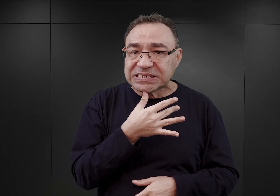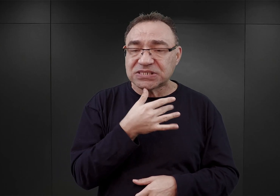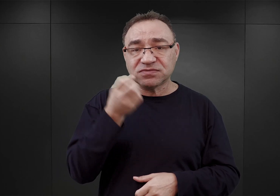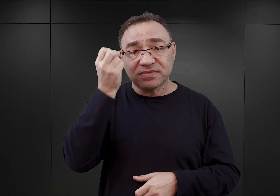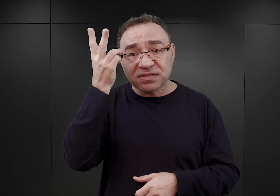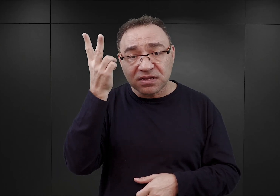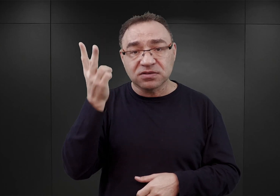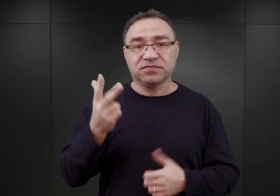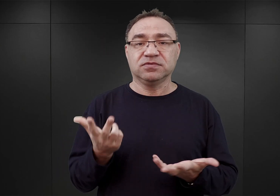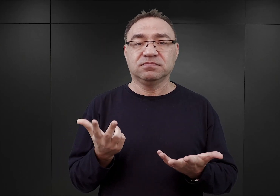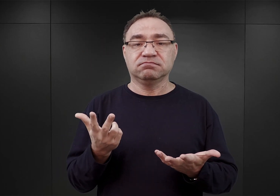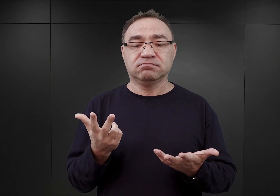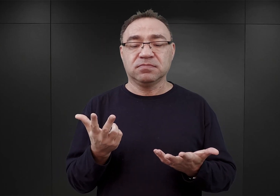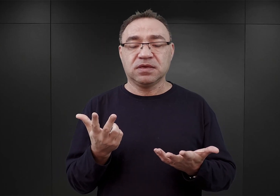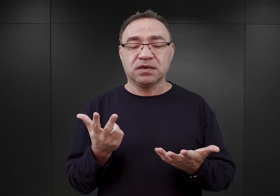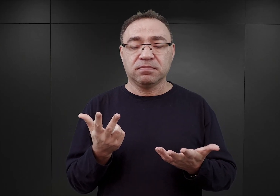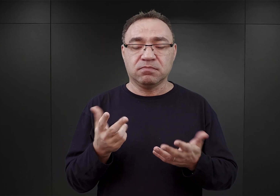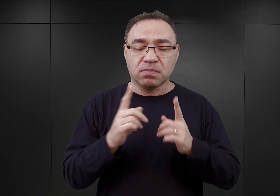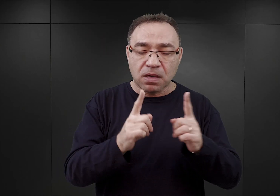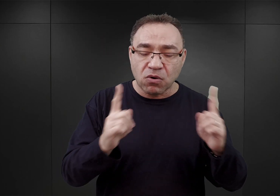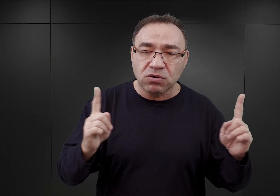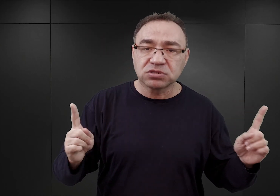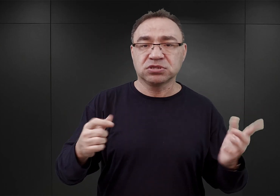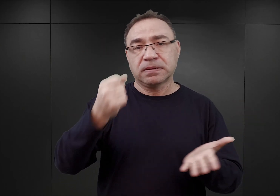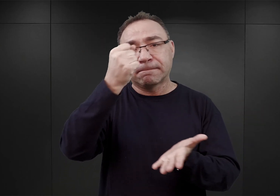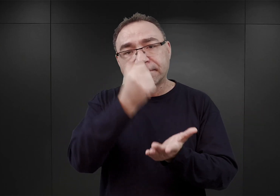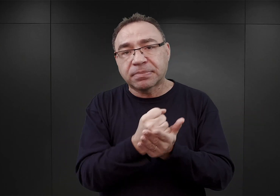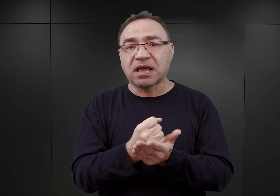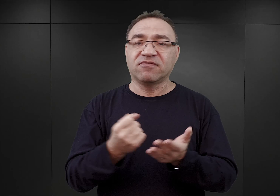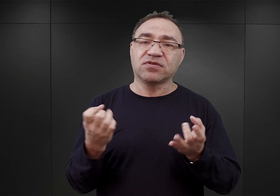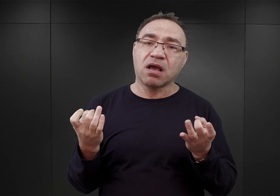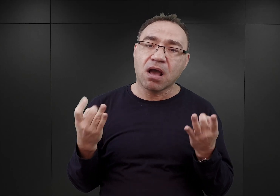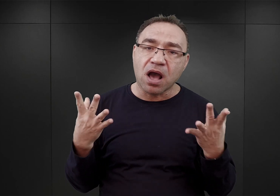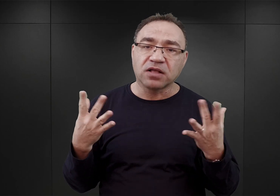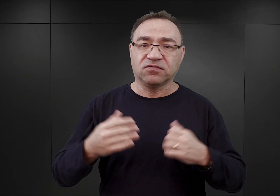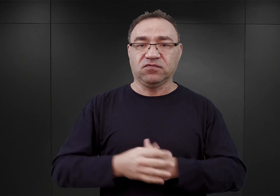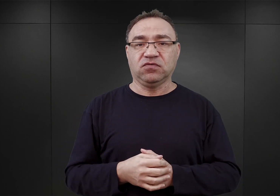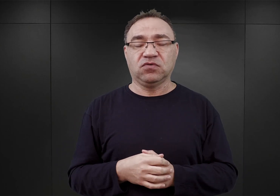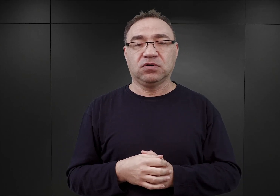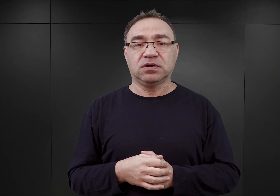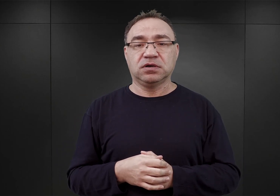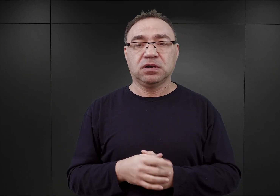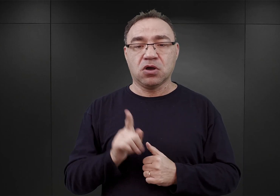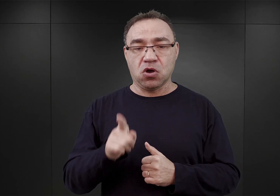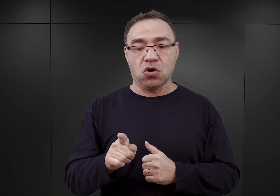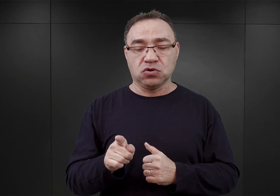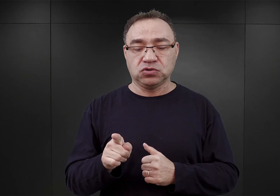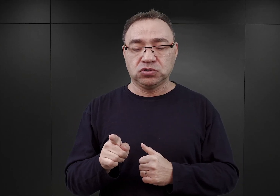wśród których dominowali i nauczyciele, i prawnicy, i adwokaci. Oni to sformowali ową grupę,